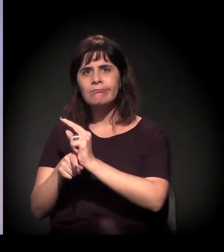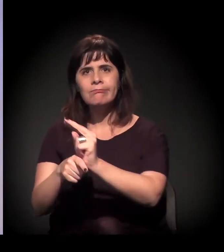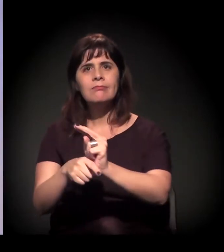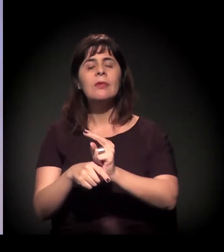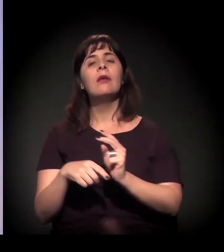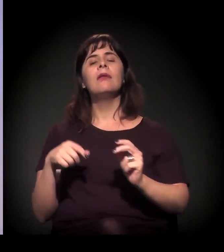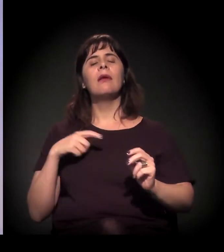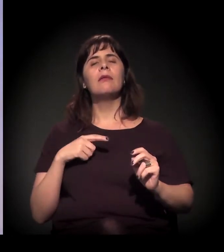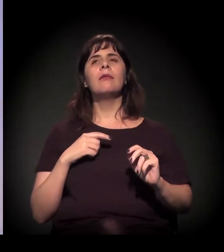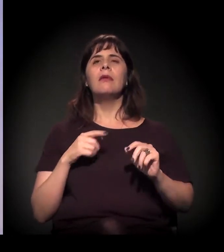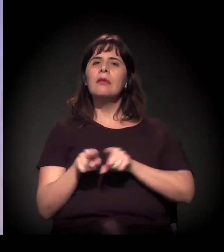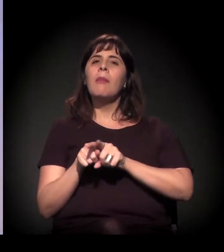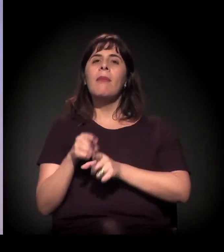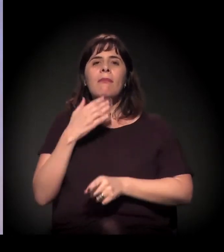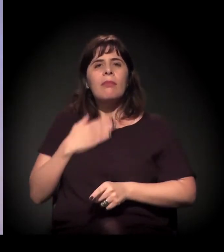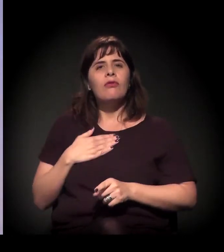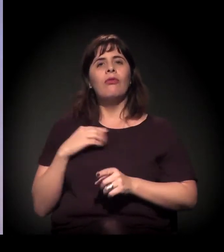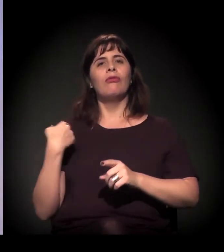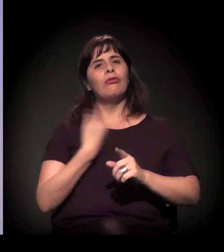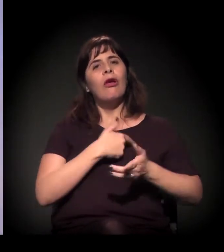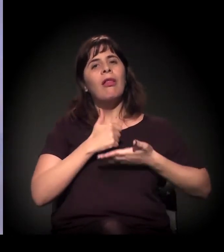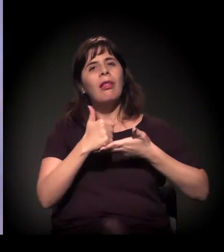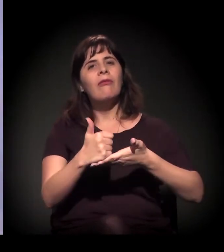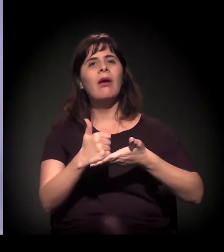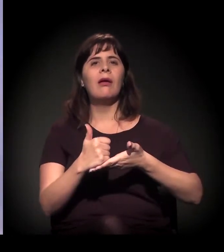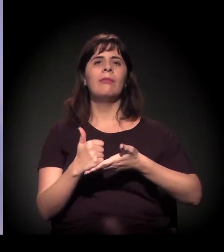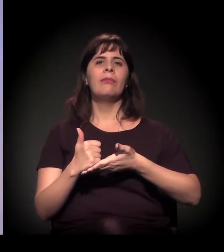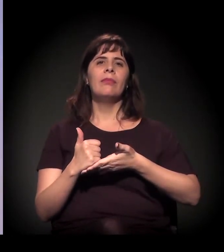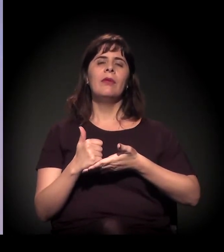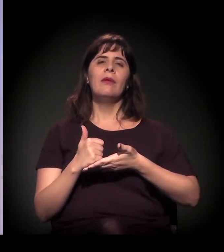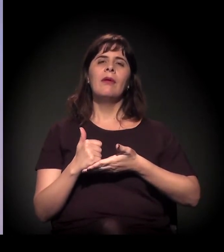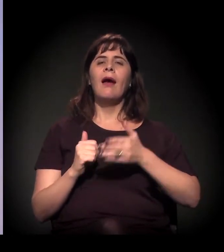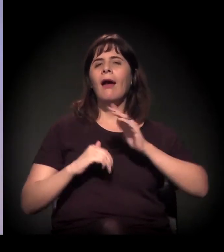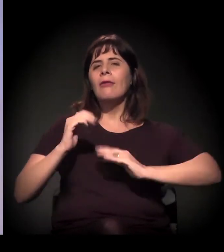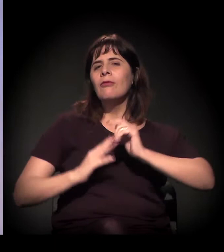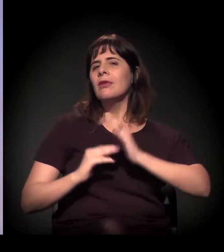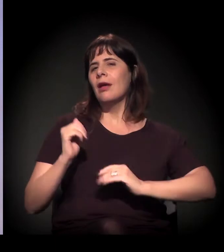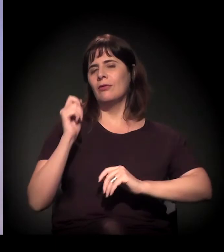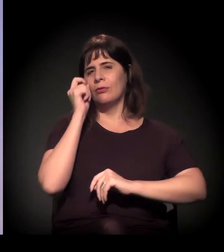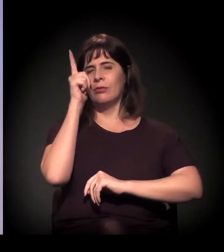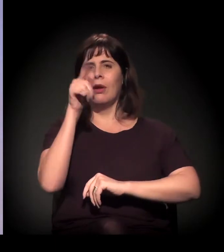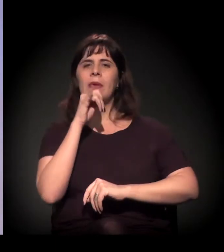leva roda de capoeira, leva exibição de filme... Tem uns vídeos aqui, se quiser mostrar...